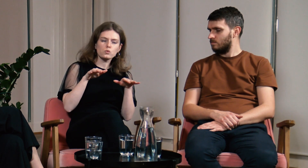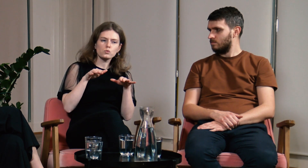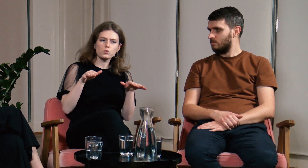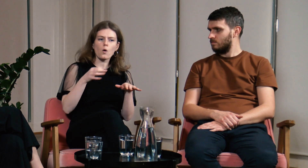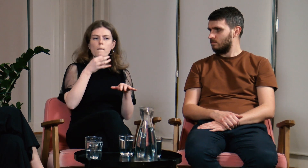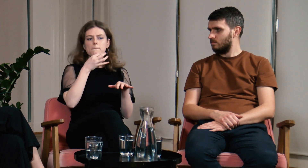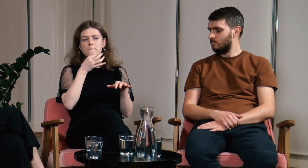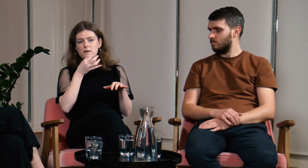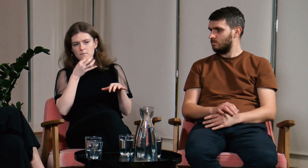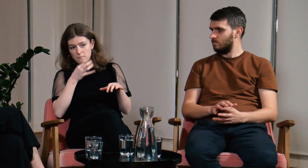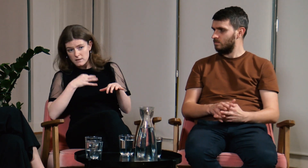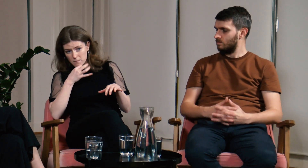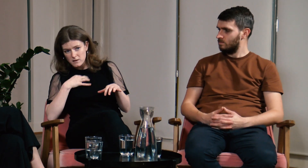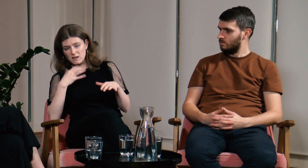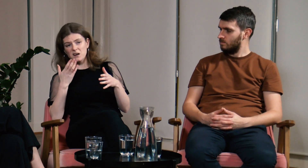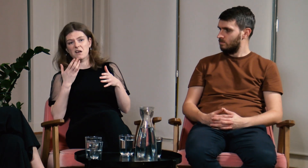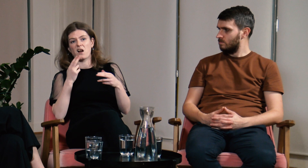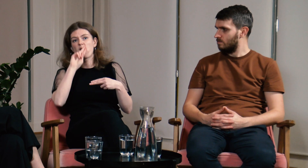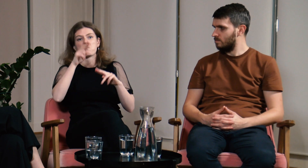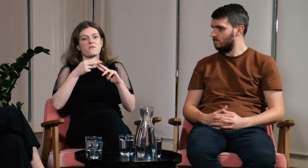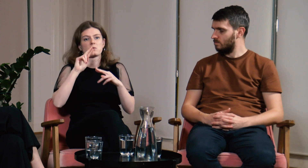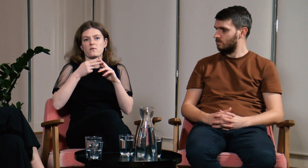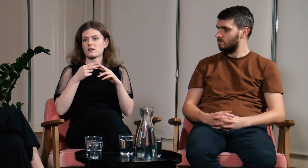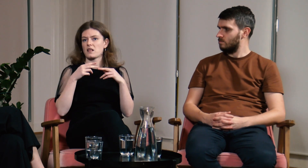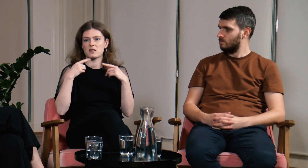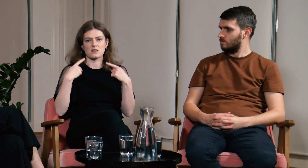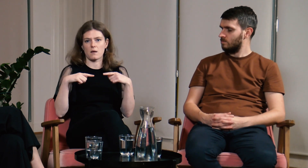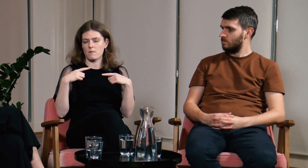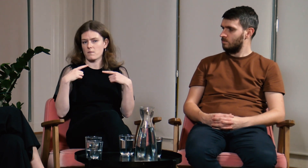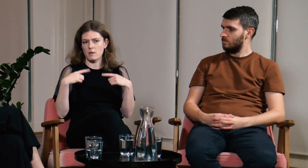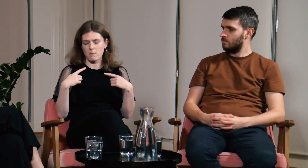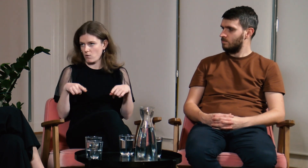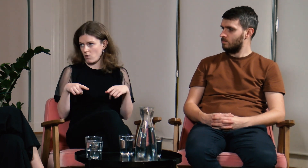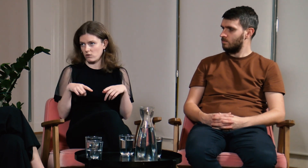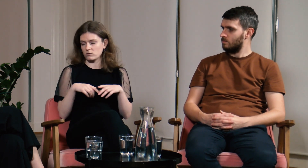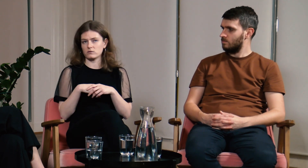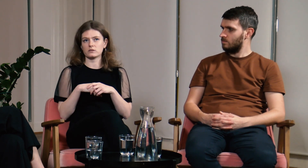Miałam wiele pytań lecz zero odpowiedzi.